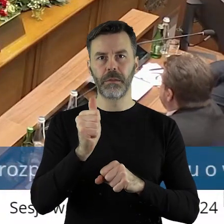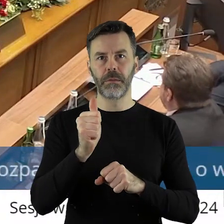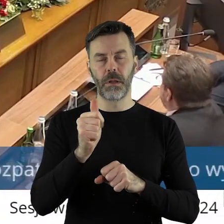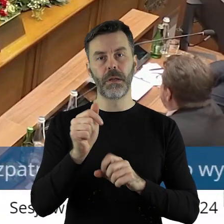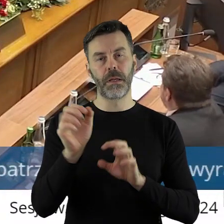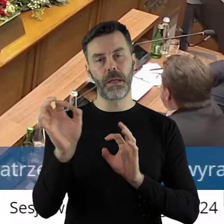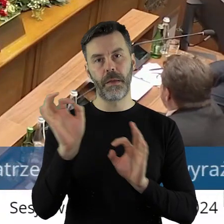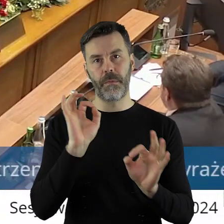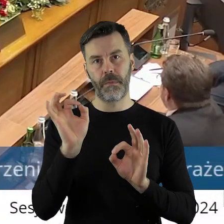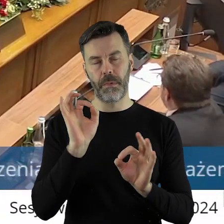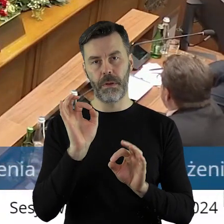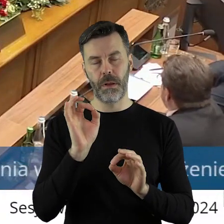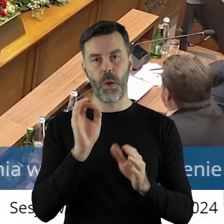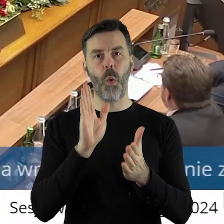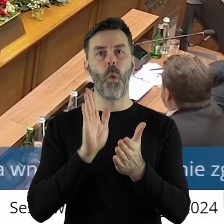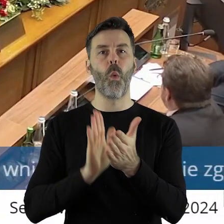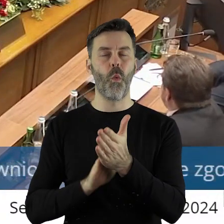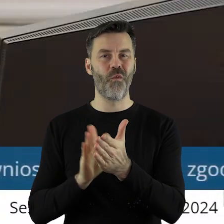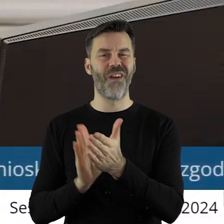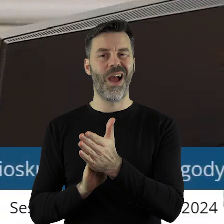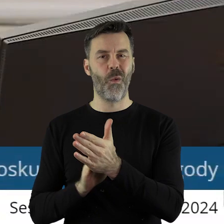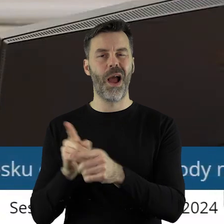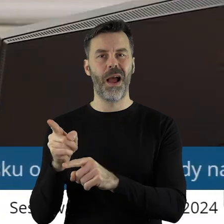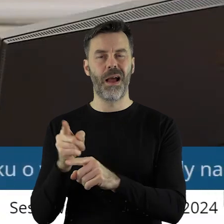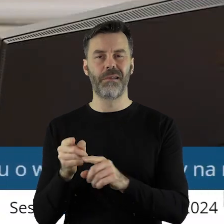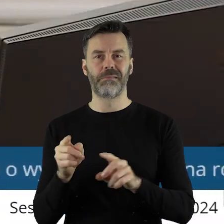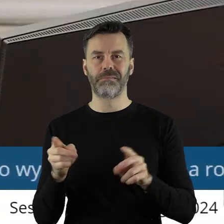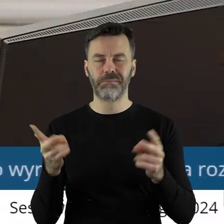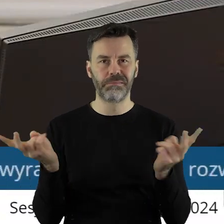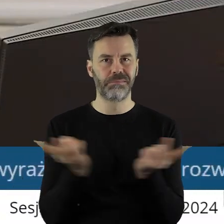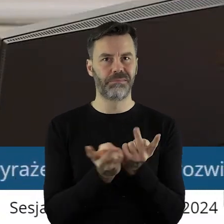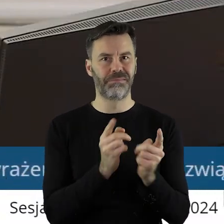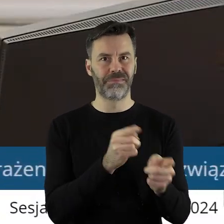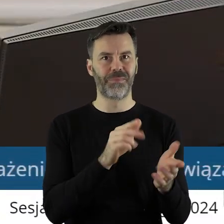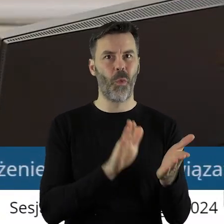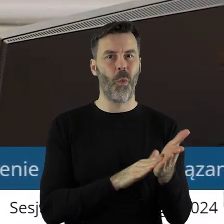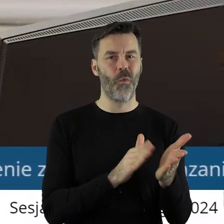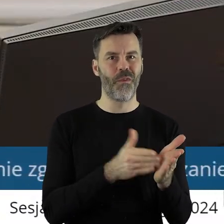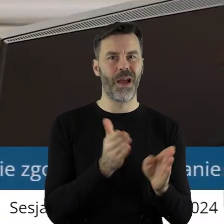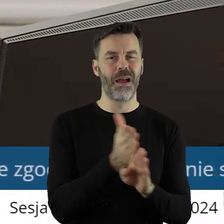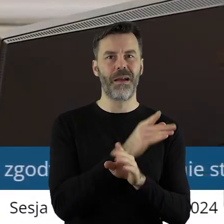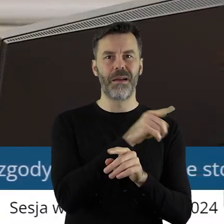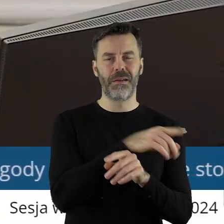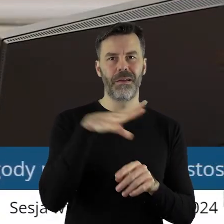że jest to praktycznie uchwała tożsama z uchwałą dotyczącą radnego Sejmiku